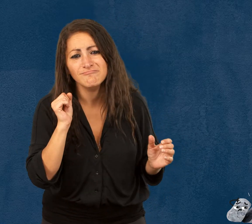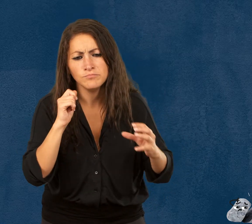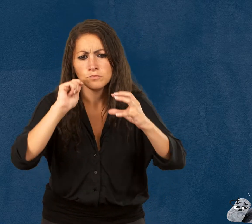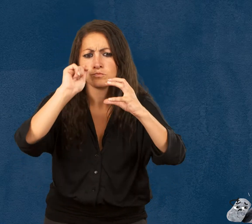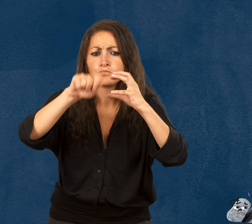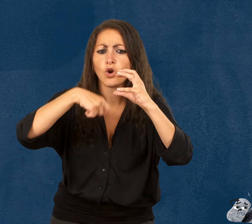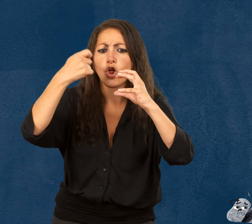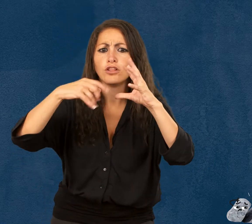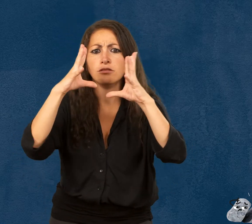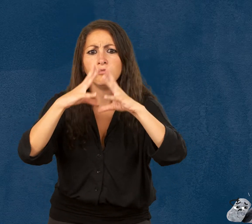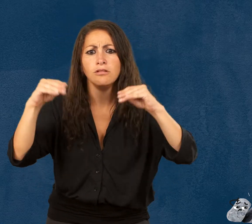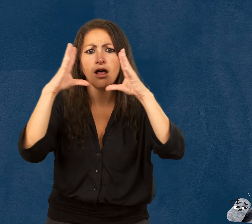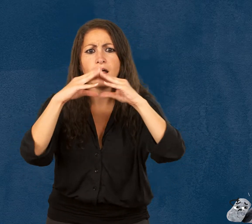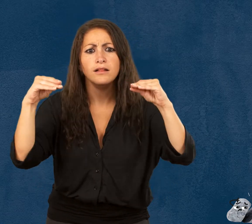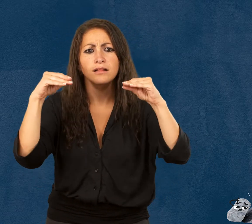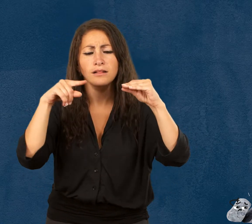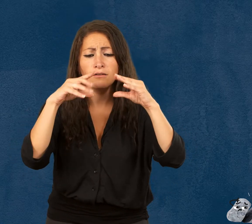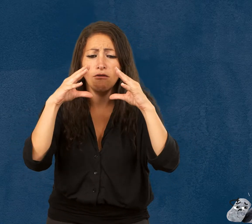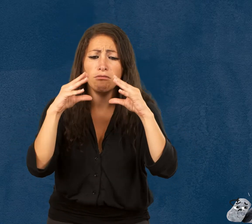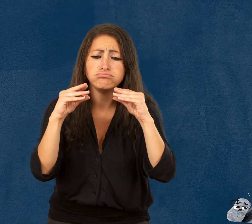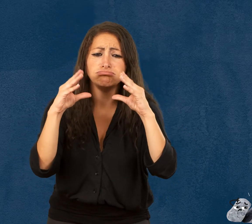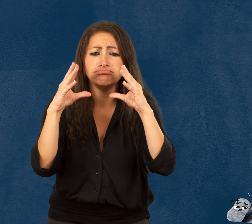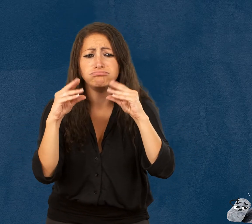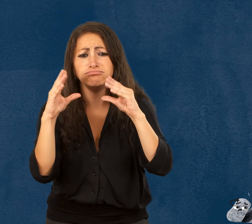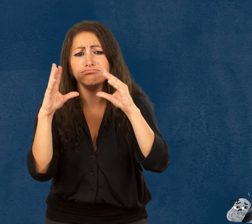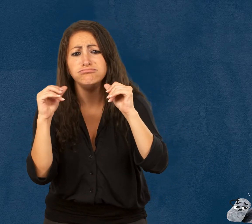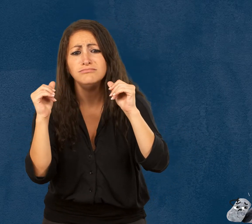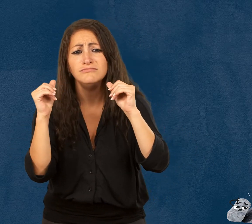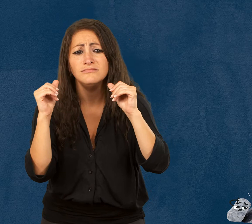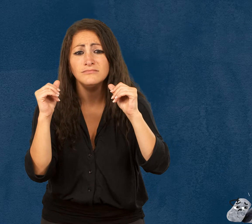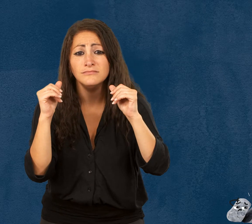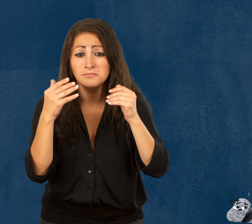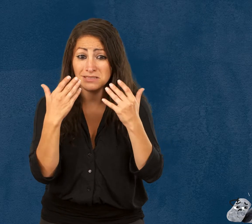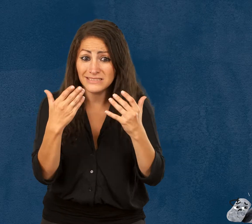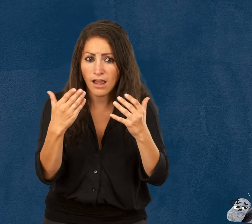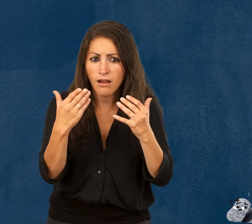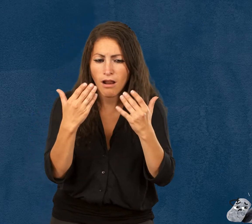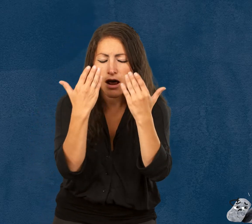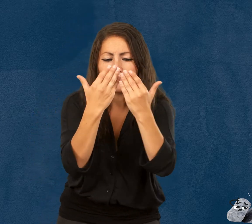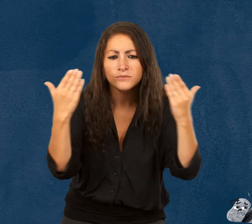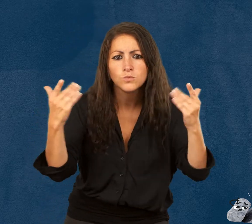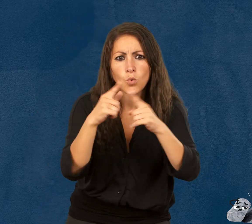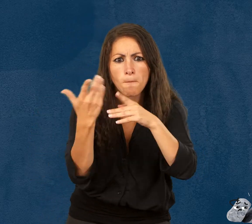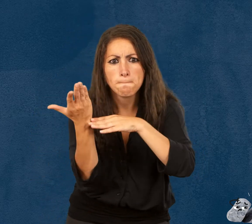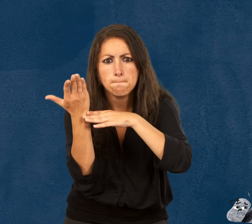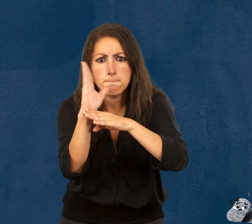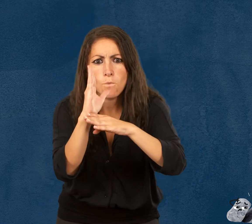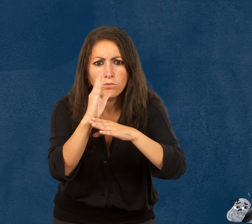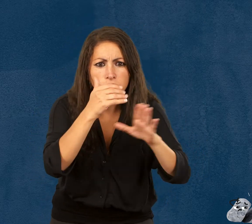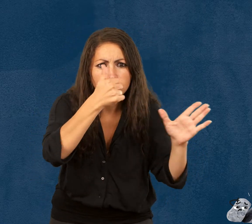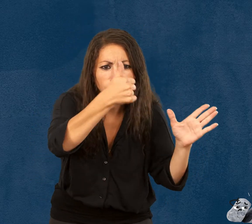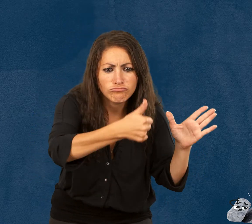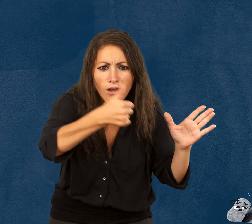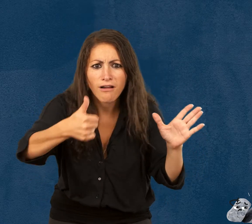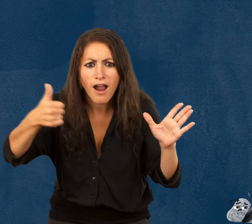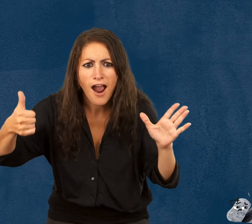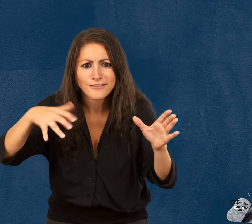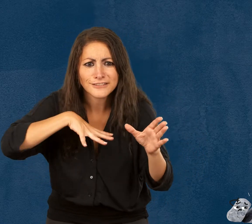Plote la pelote de laine toute moelleuse L’exposition raconte les aventures de ces personnages